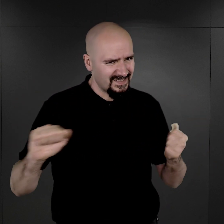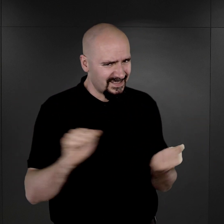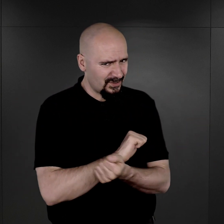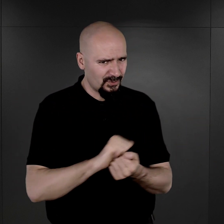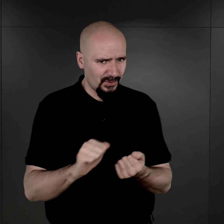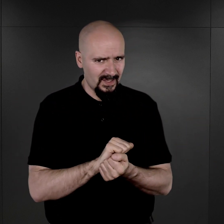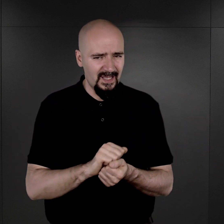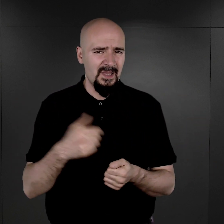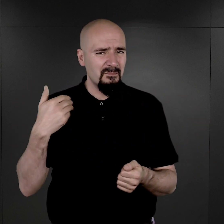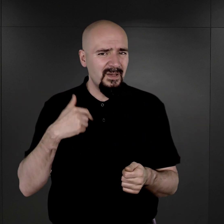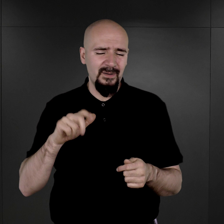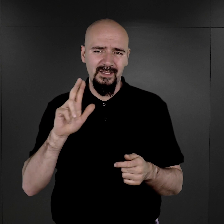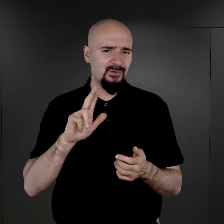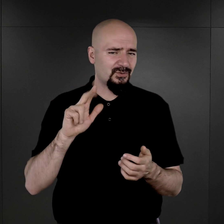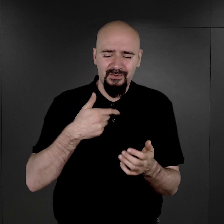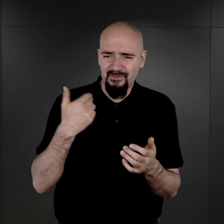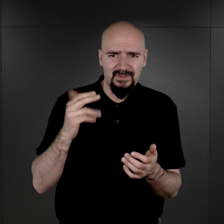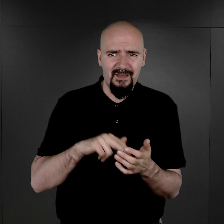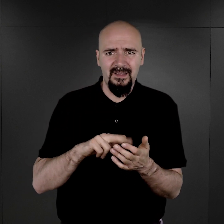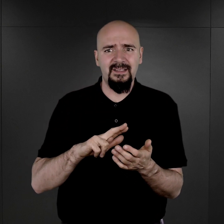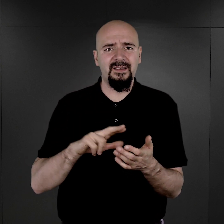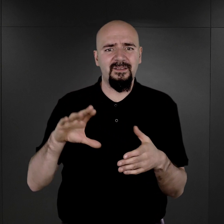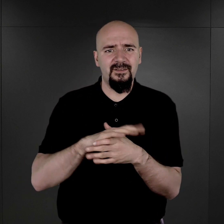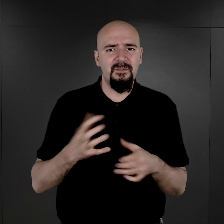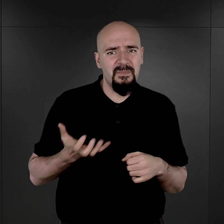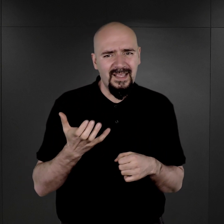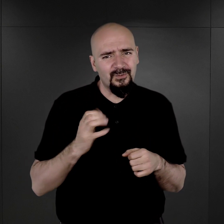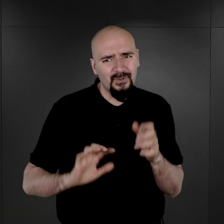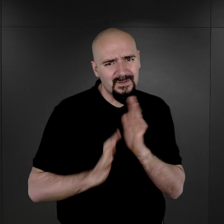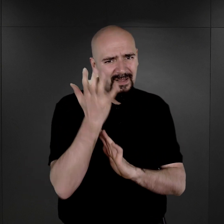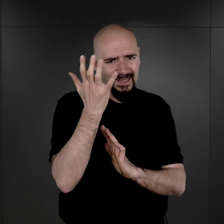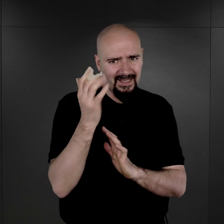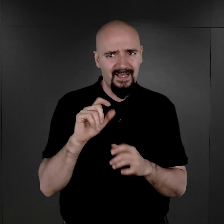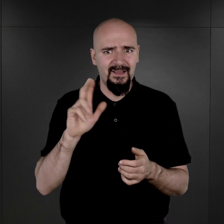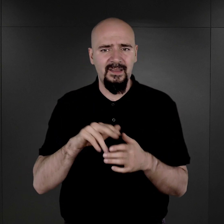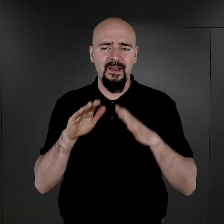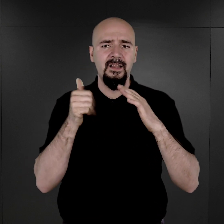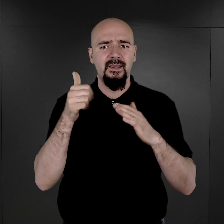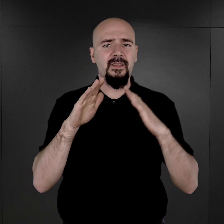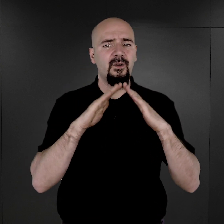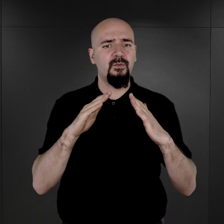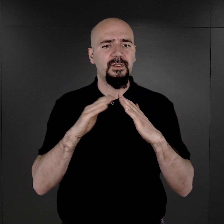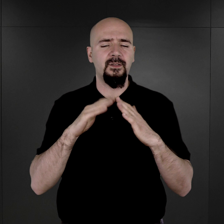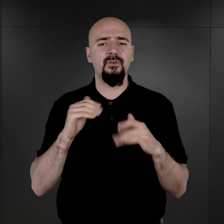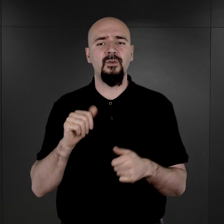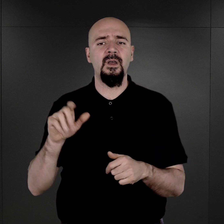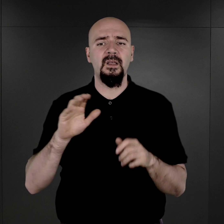Znajdowały się nawet te negatywy już w piecu kaflowym na terenie jednego z tutaj z budynku bloków na terenie Auschwitz I.